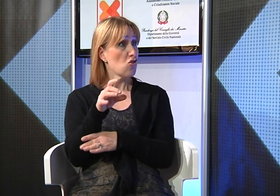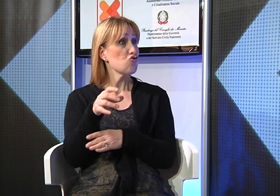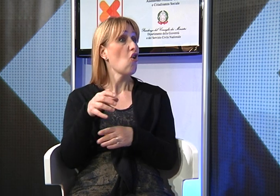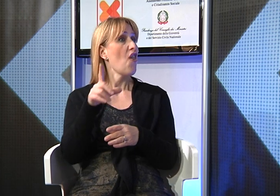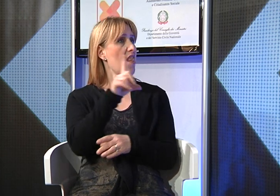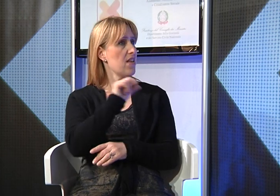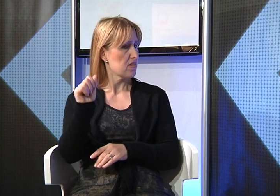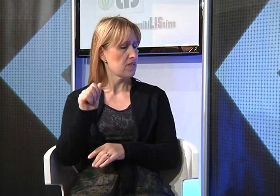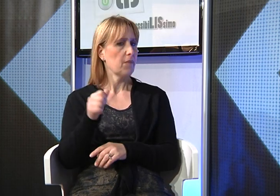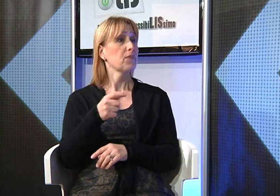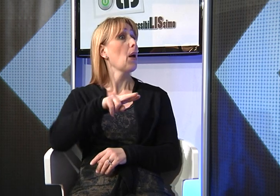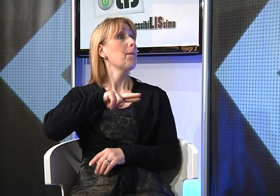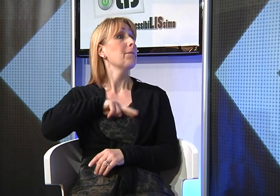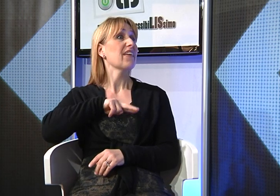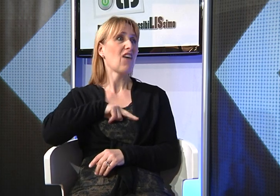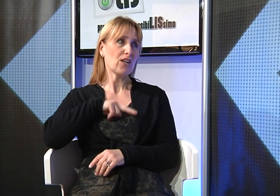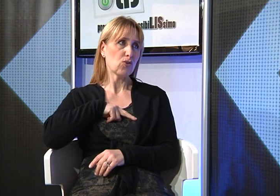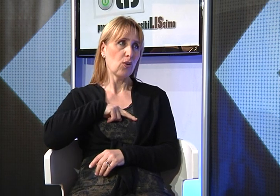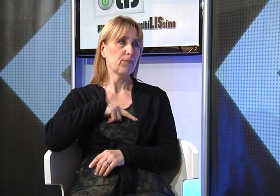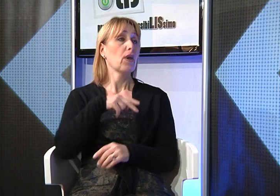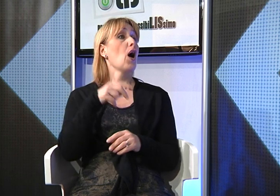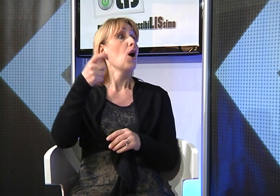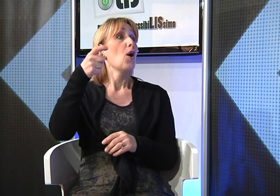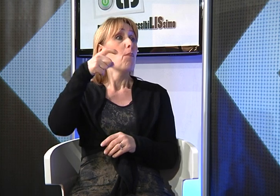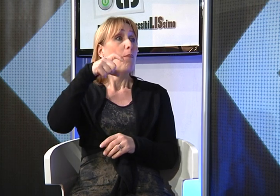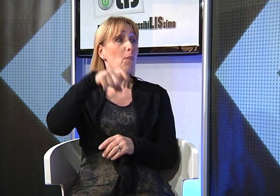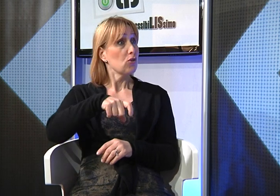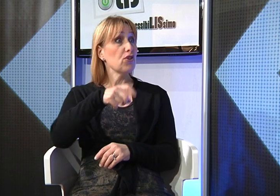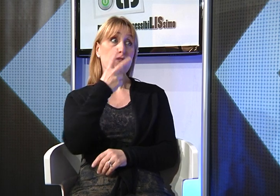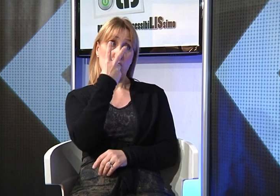ho frequentato un corso privato per due buoni motivi: